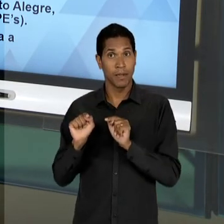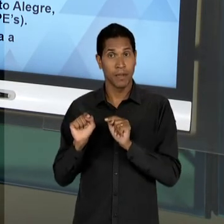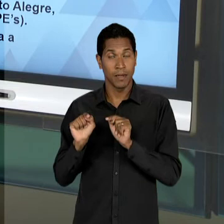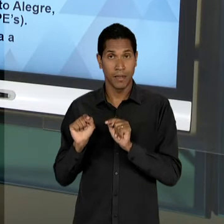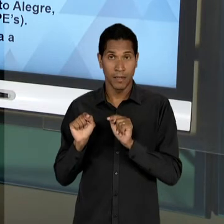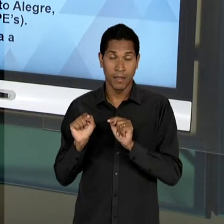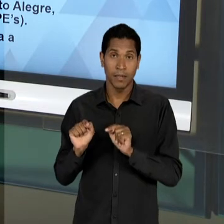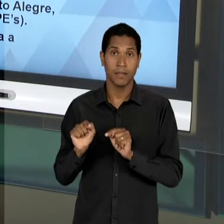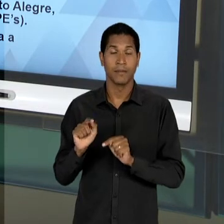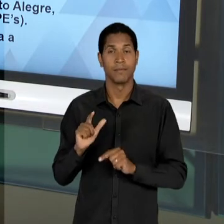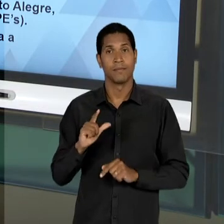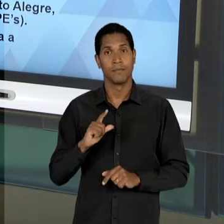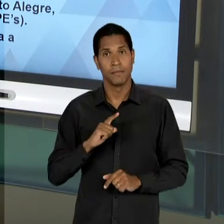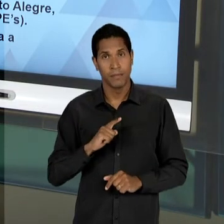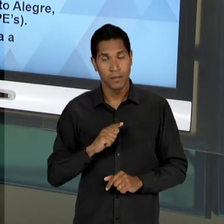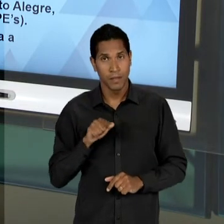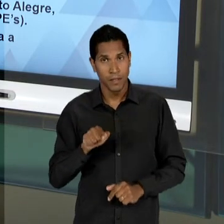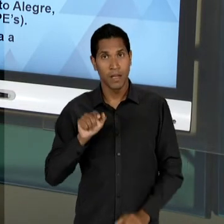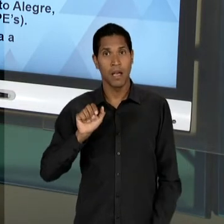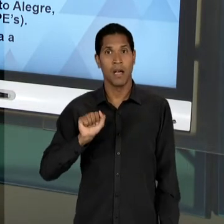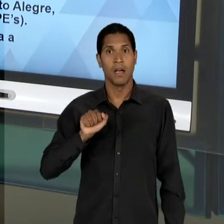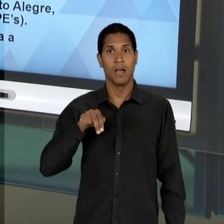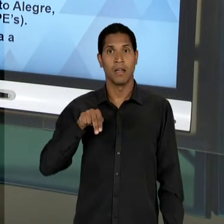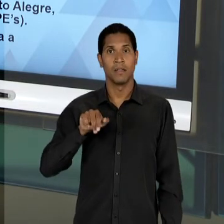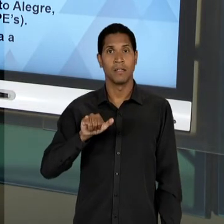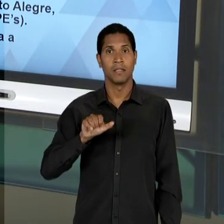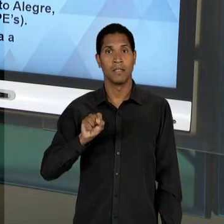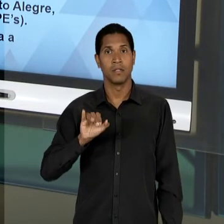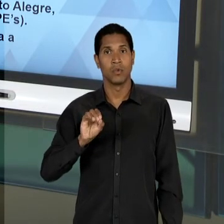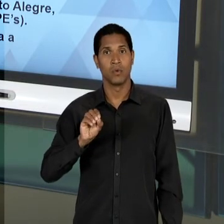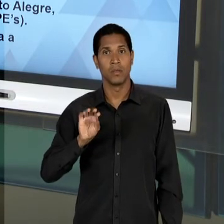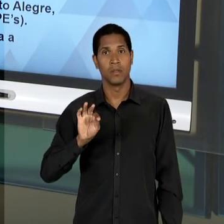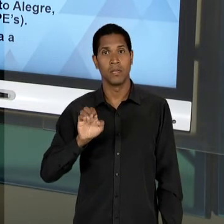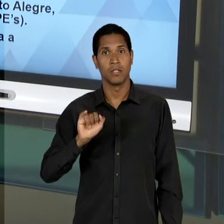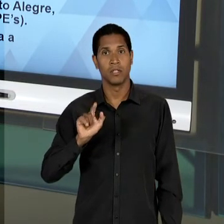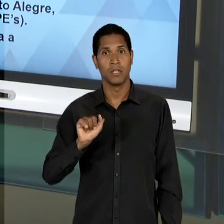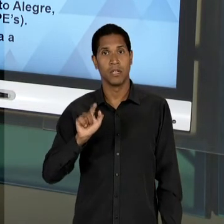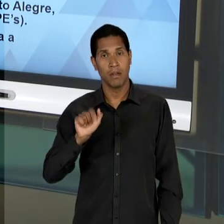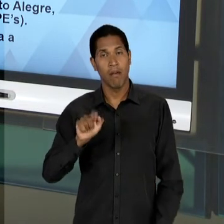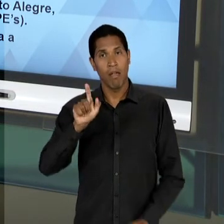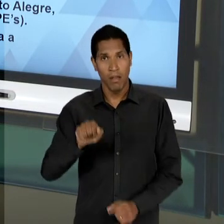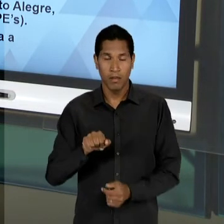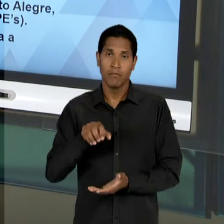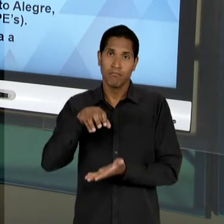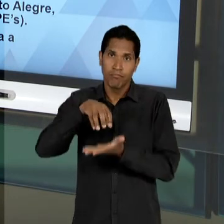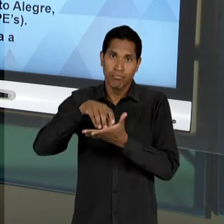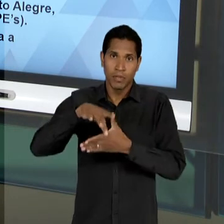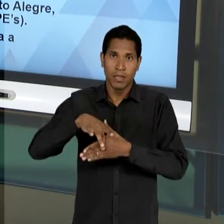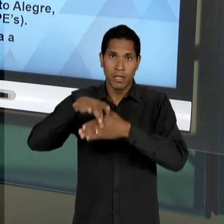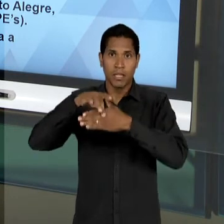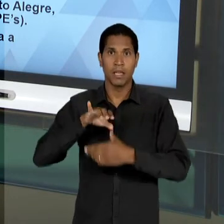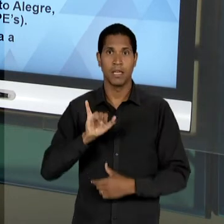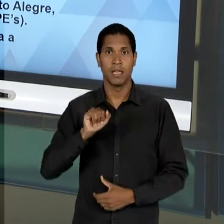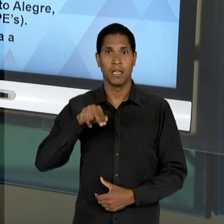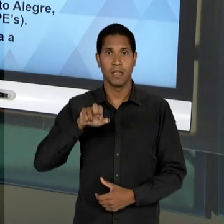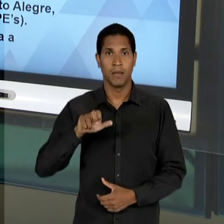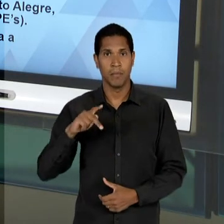PROA É ANÍSIO TEIXEIRA QUE VAI ESTAR À FRENTE DO 'INEP' - SERÃO CRIADOS O 'CBPE', QUE É O CENTRO